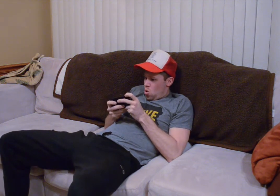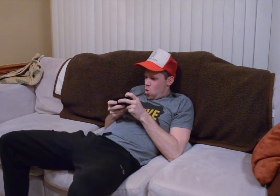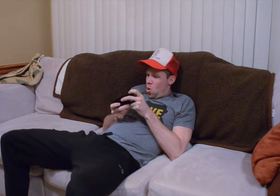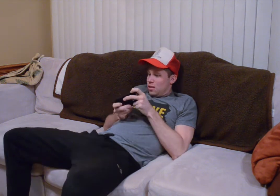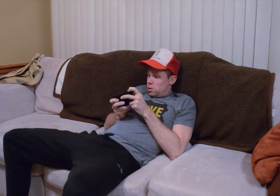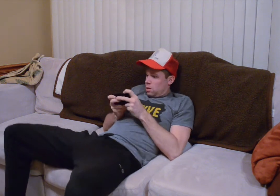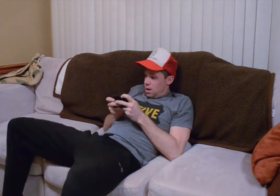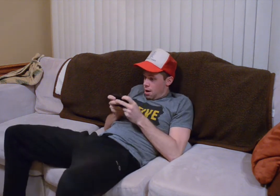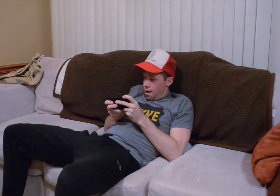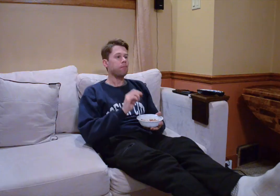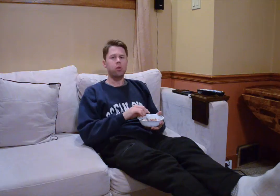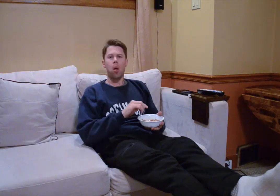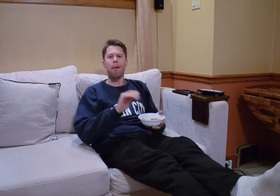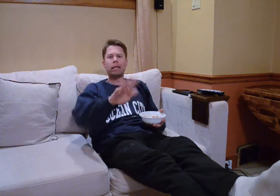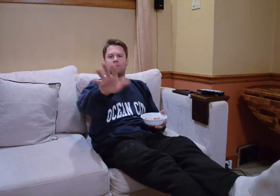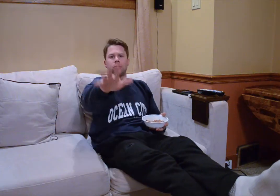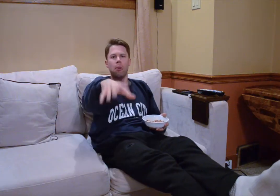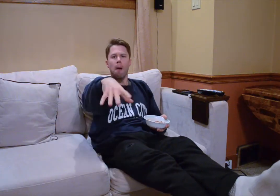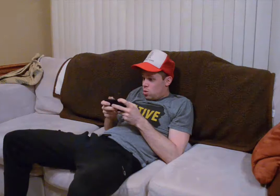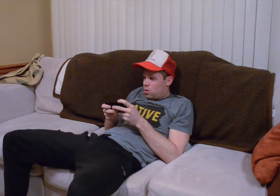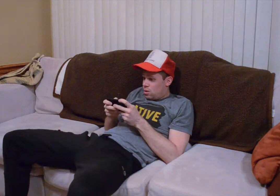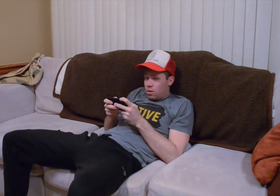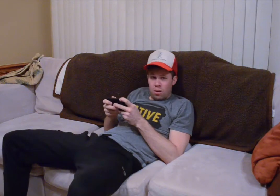hacerlo